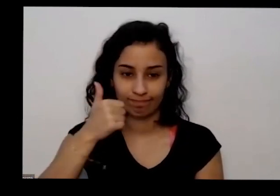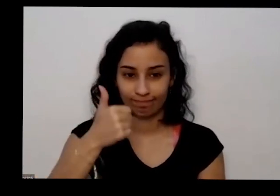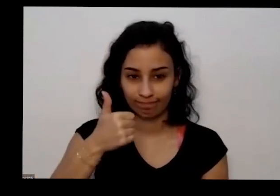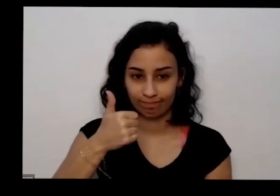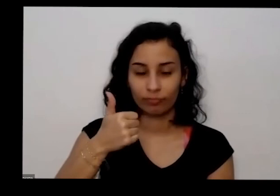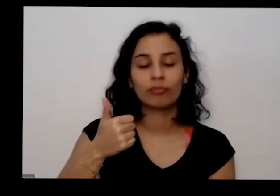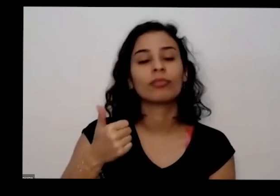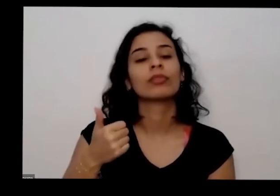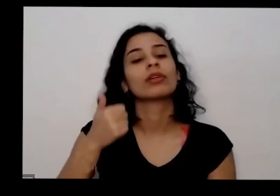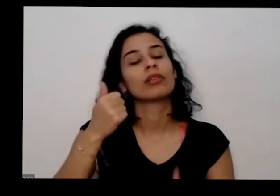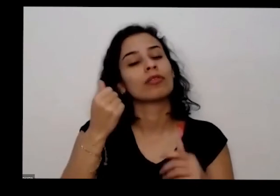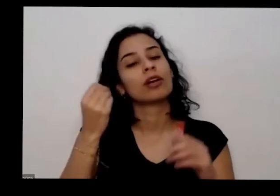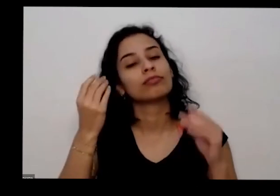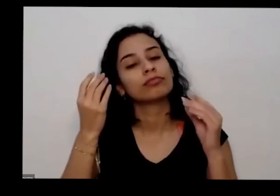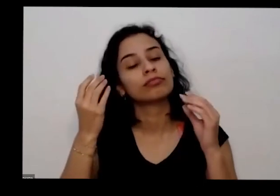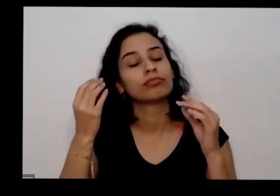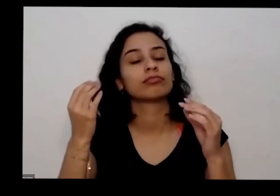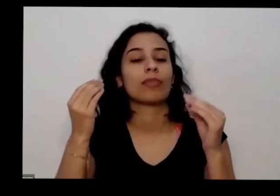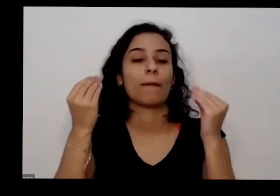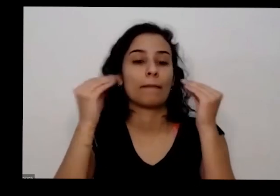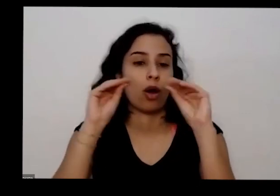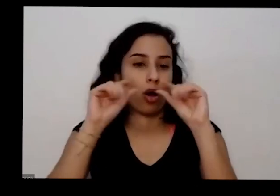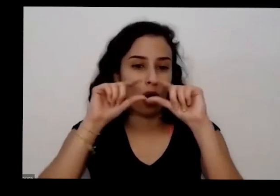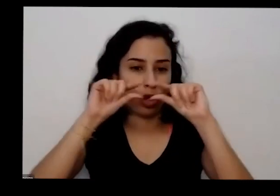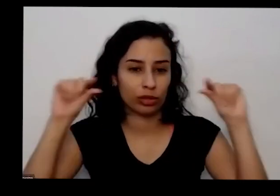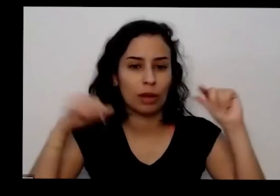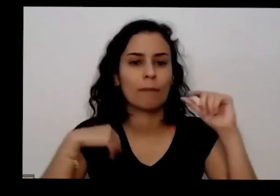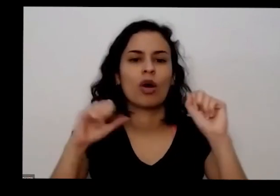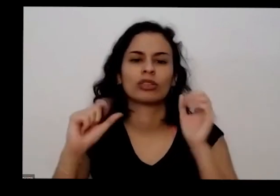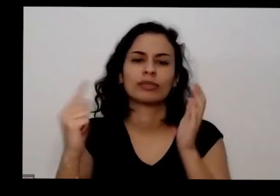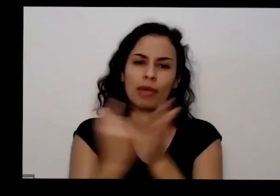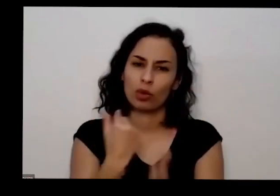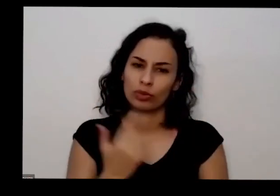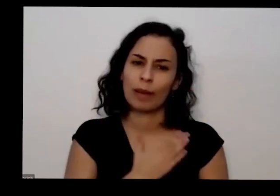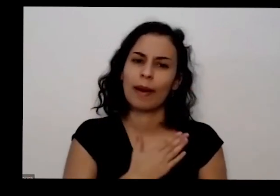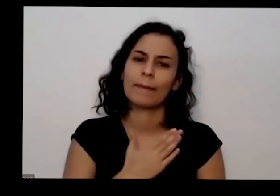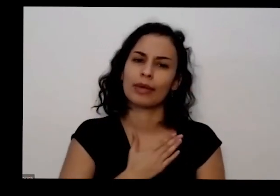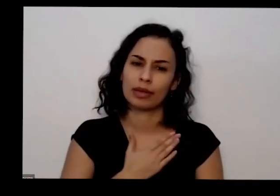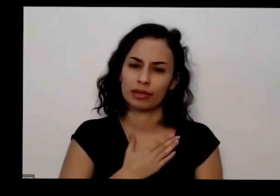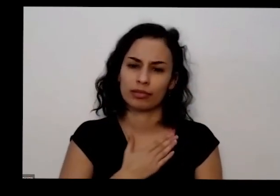o leite vocês podem perguntar direto por lá que eu sempre respondo também aliás eu sei que eu